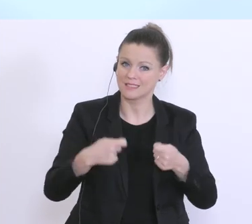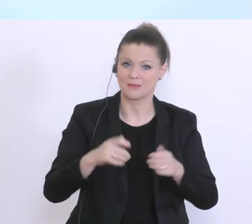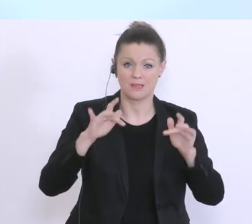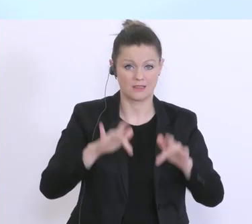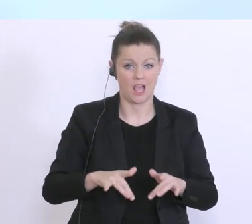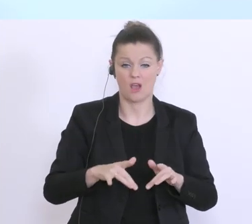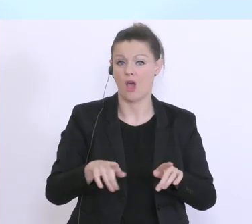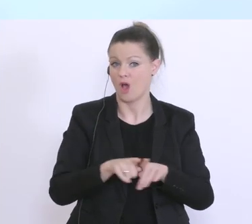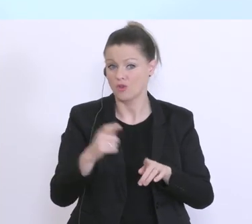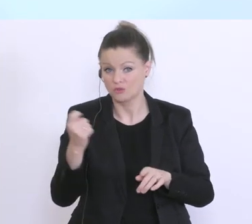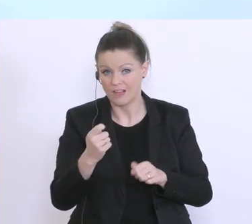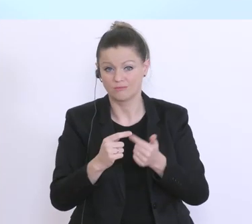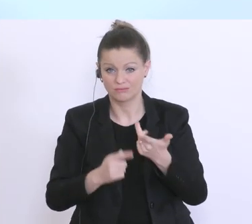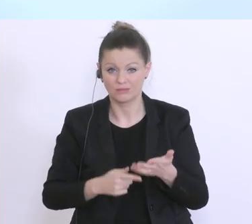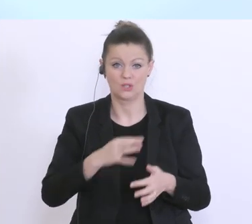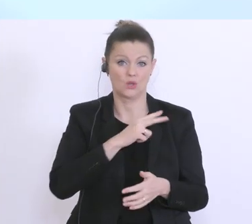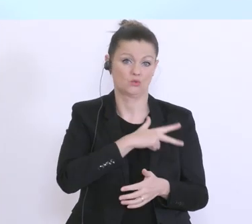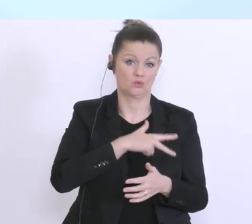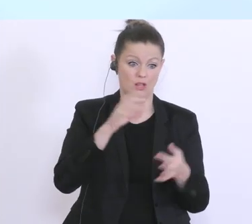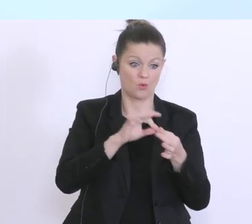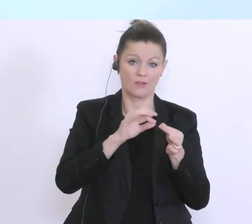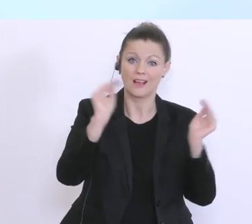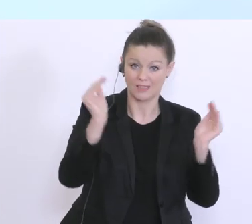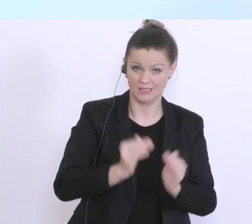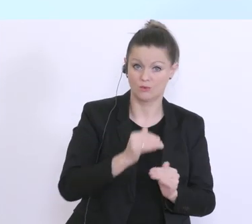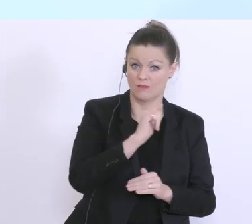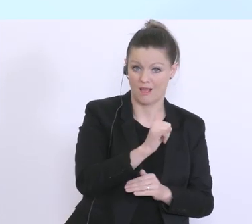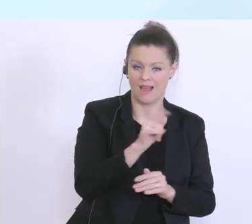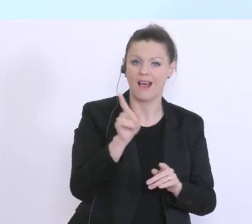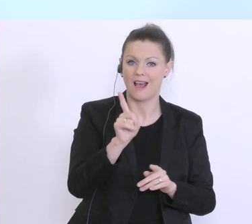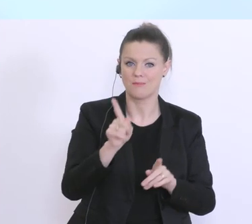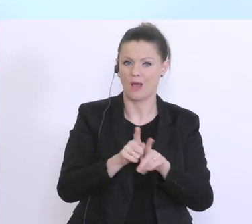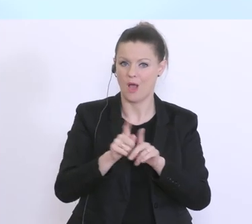unsere sozialen Kontakte zu reduzieren, aber es geht eben auch wie der Herr Bundesminister schon